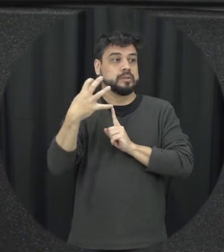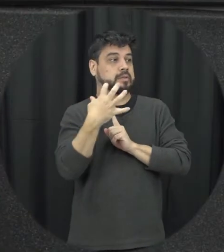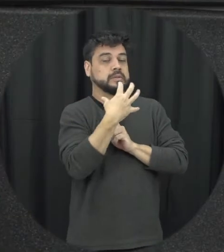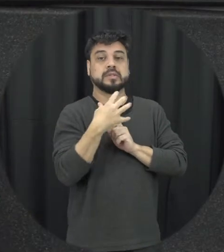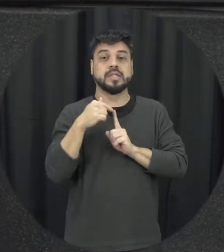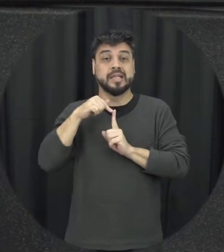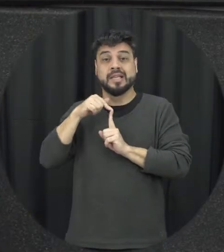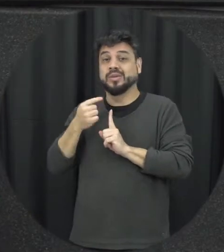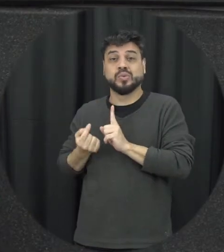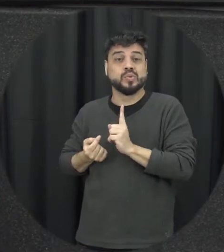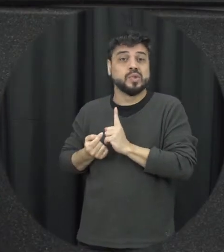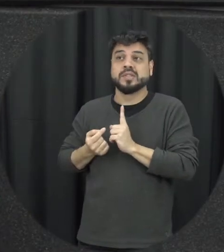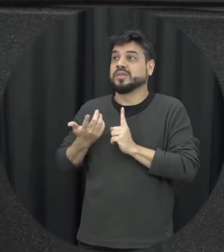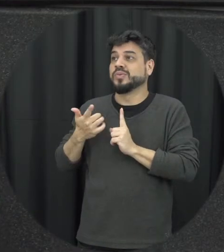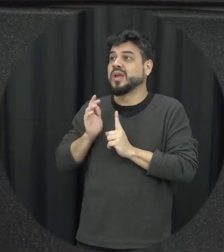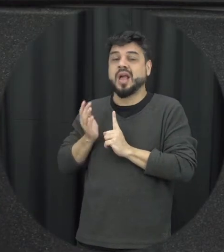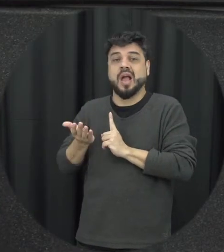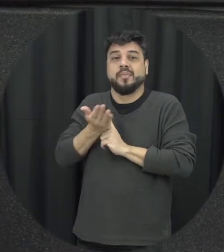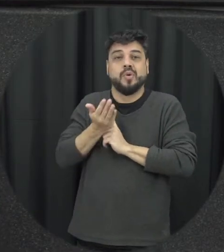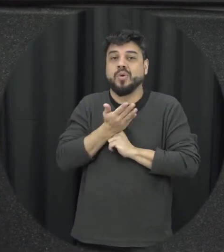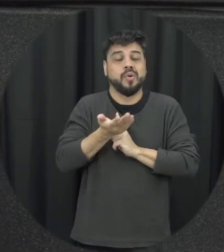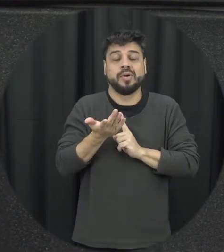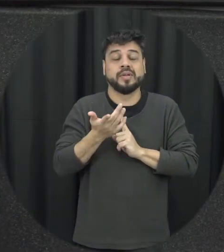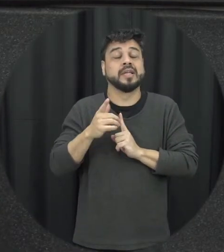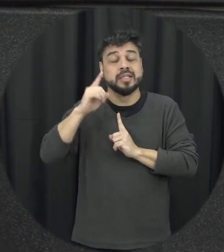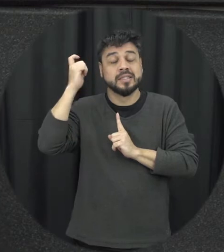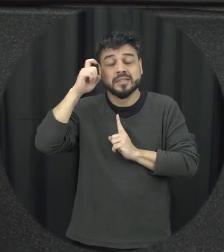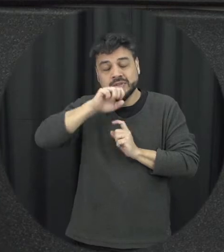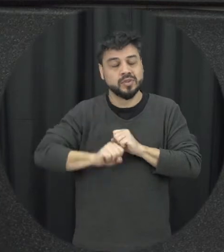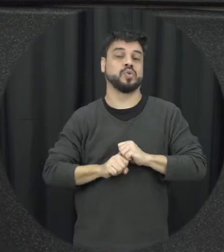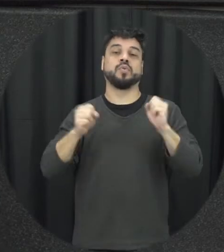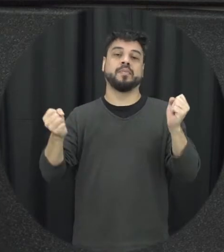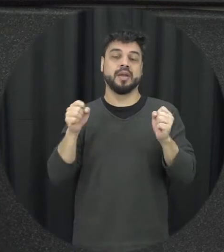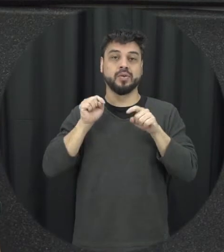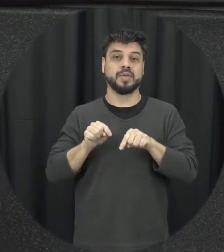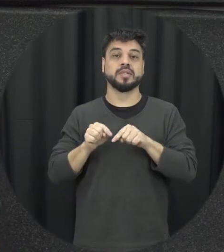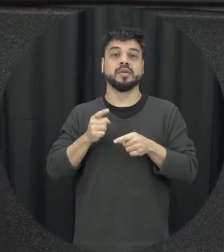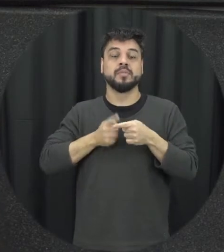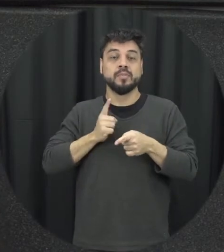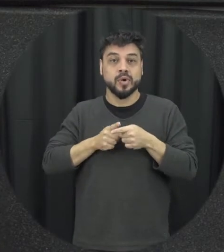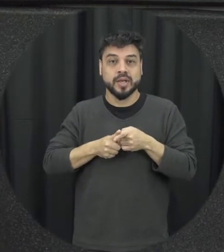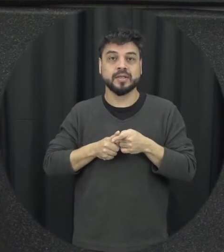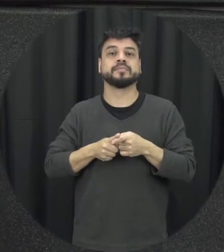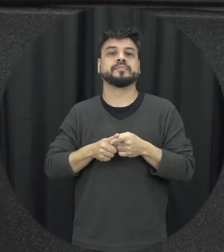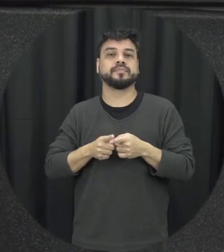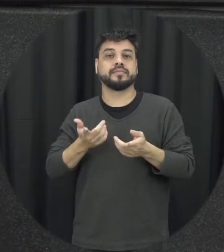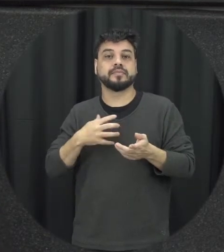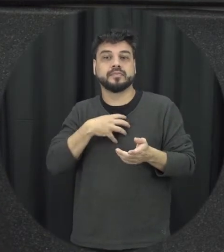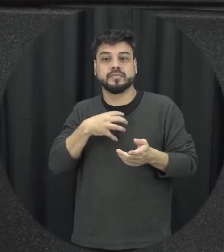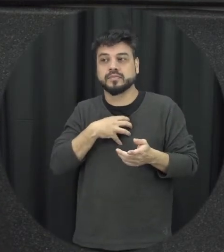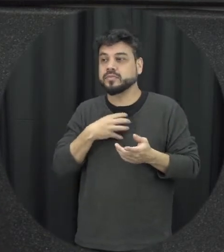que é tão difícil romper esse ciclo da violência justamente porque a capacidade de racionar de